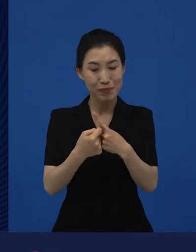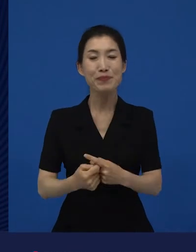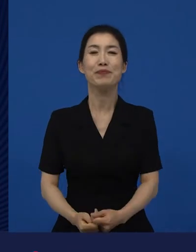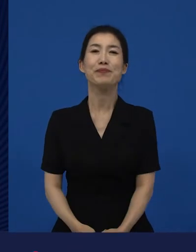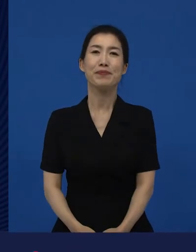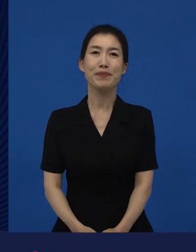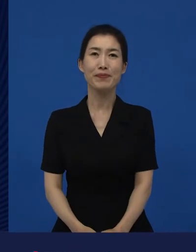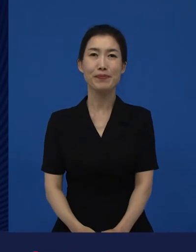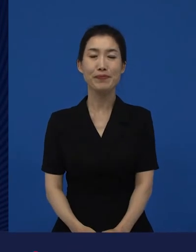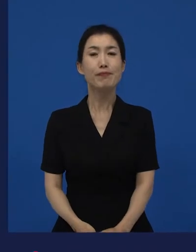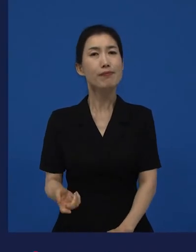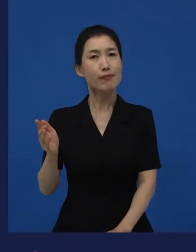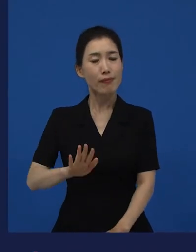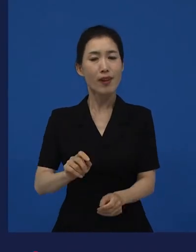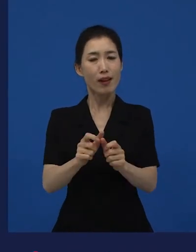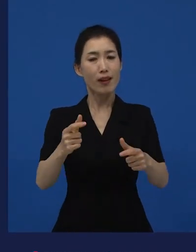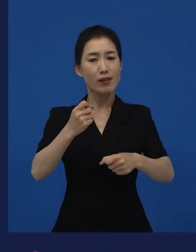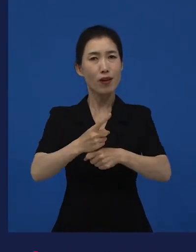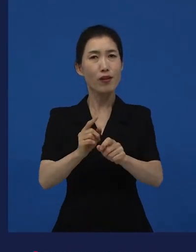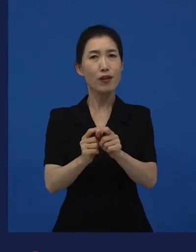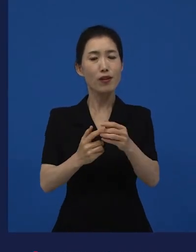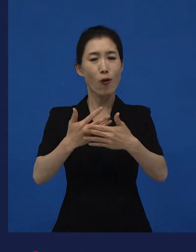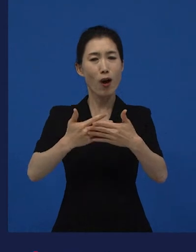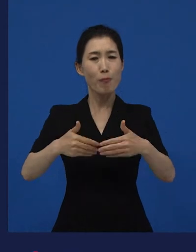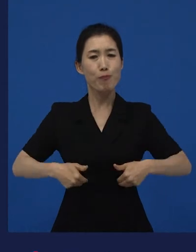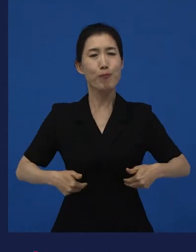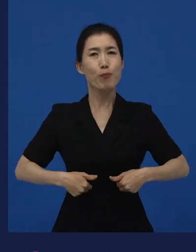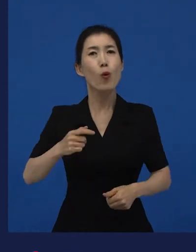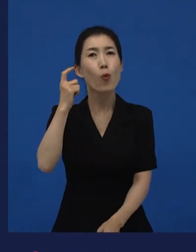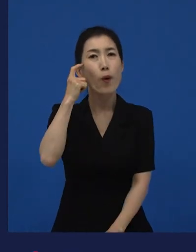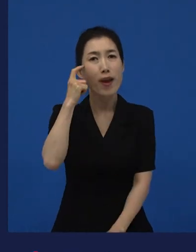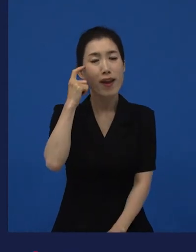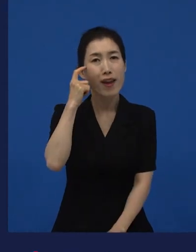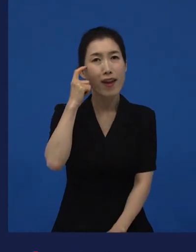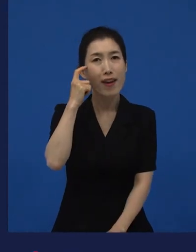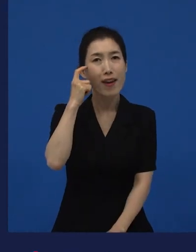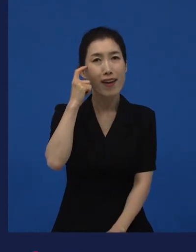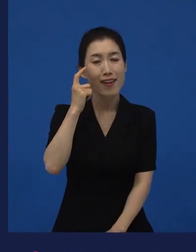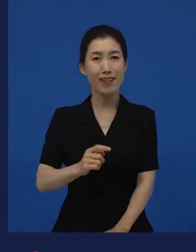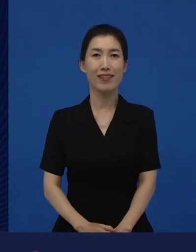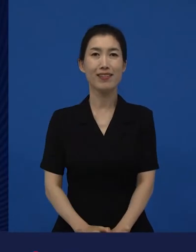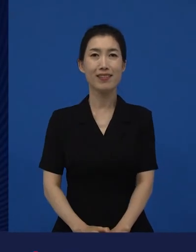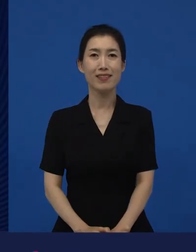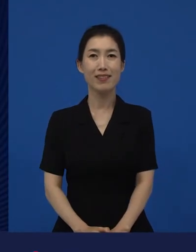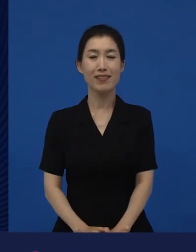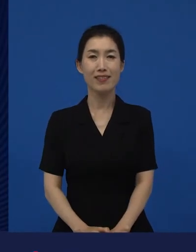그런데 이 다양성 영화들이 왜 필요하지?